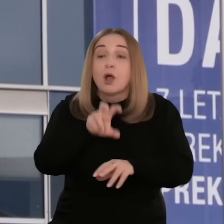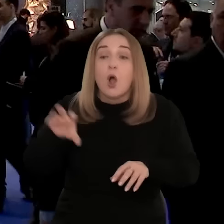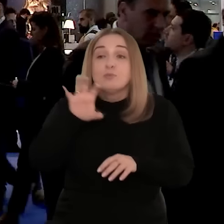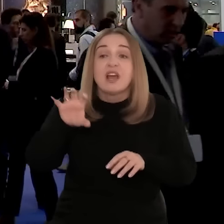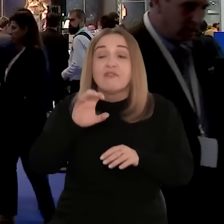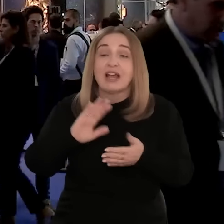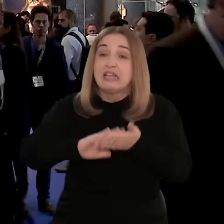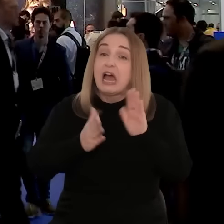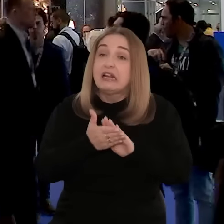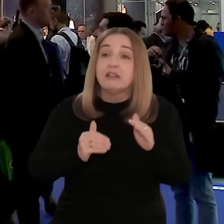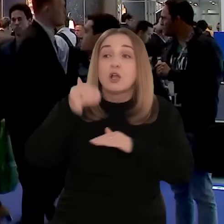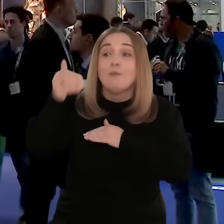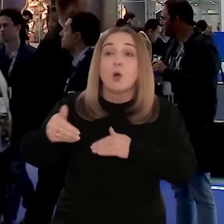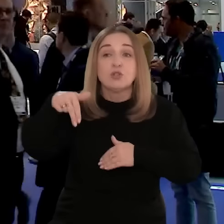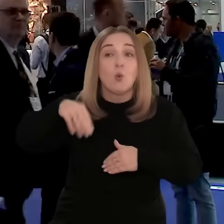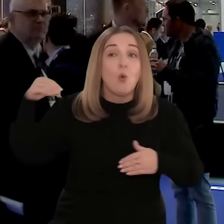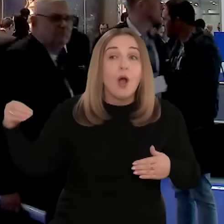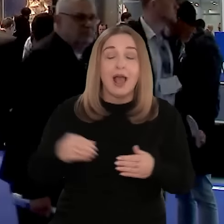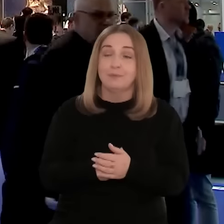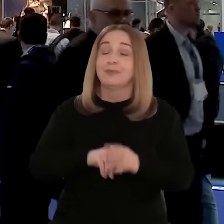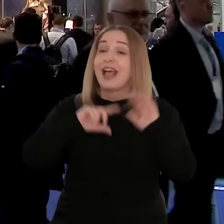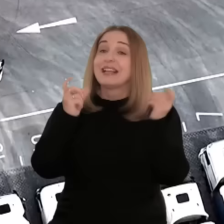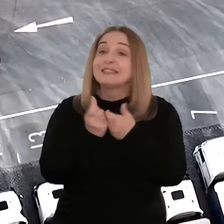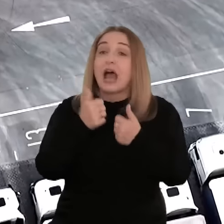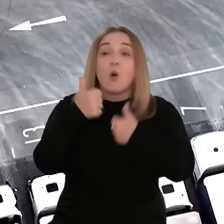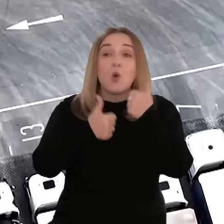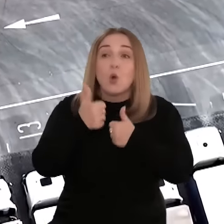wizyty studyjne czy badania rynków spoza UE. Cała lista unijnych